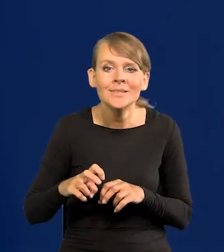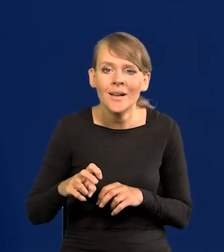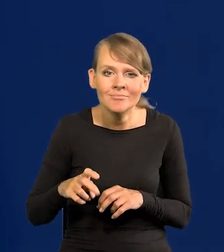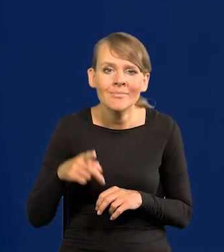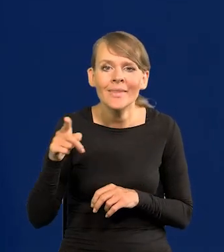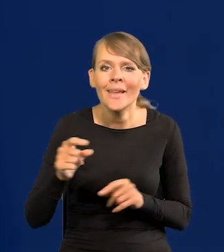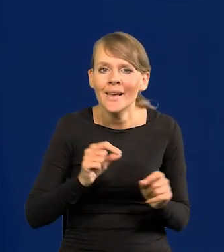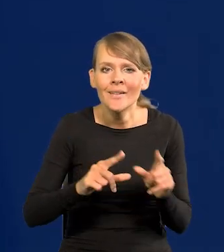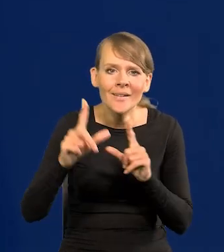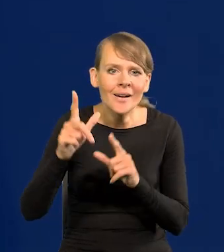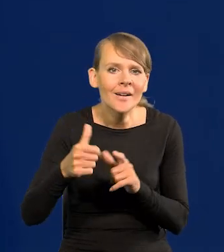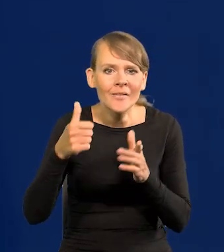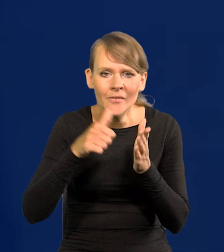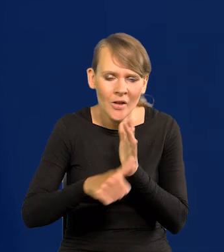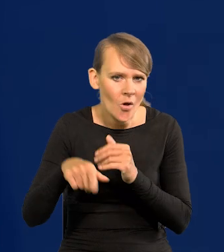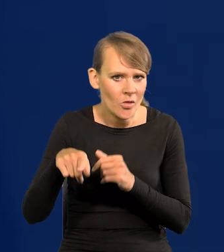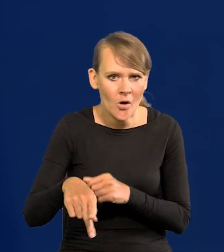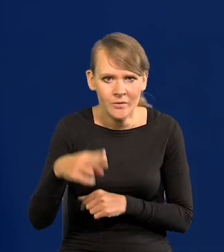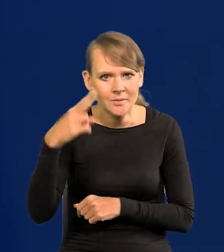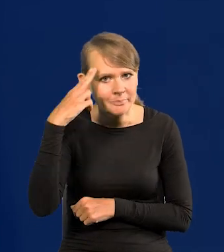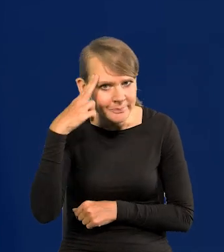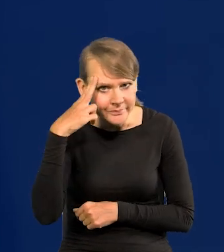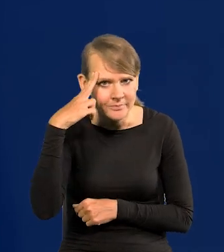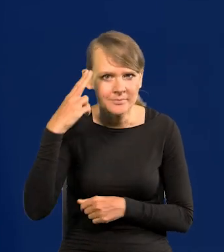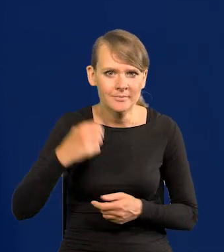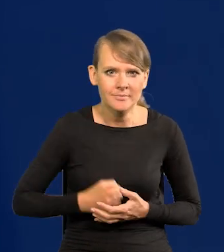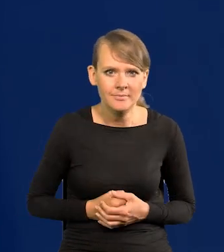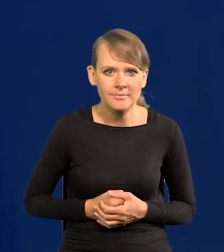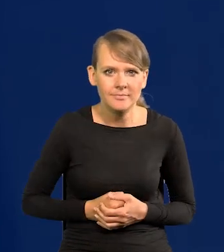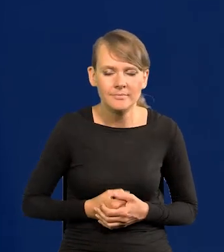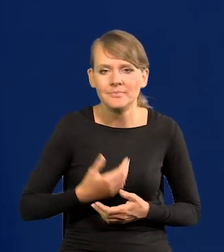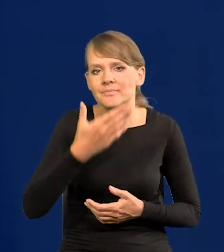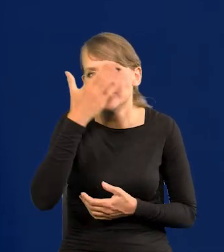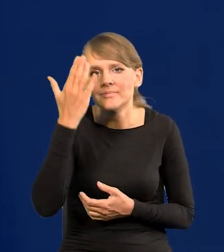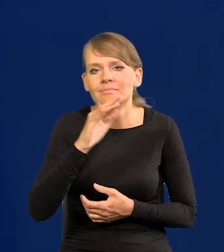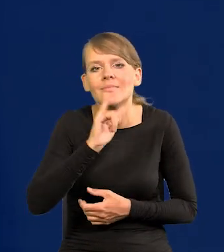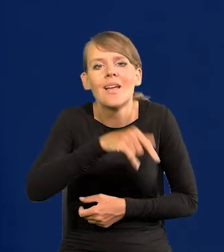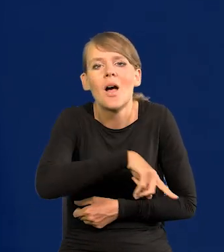ta inflacja jest wyjątkowo uporczywa. Nie wiadomo jak ona długo będzie,